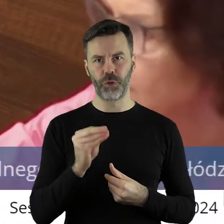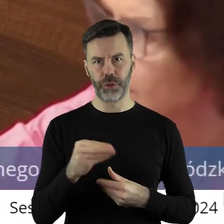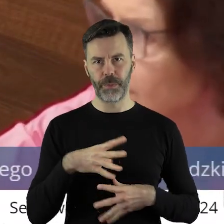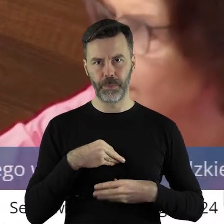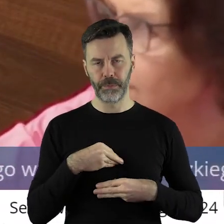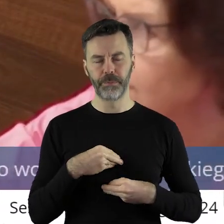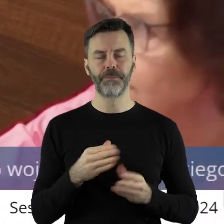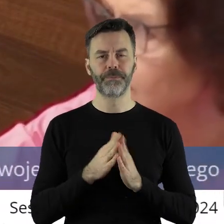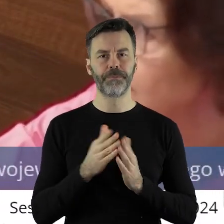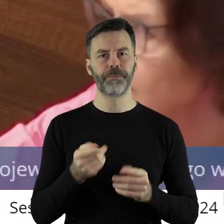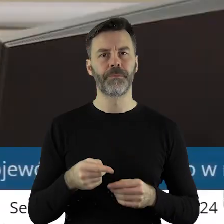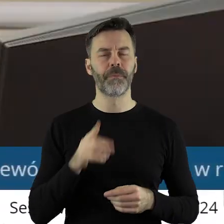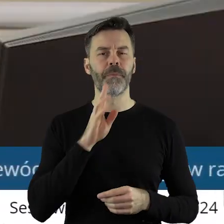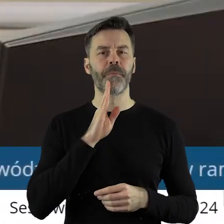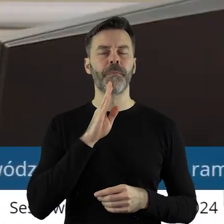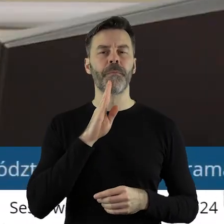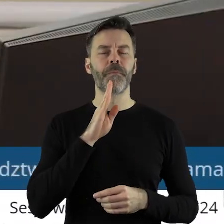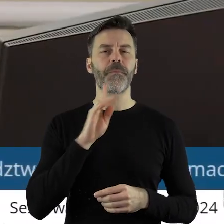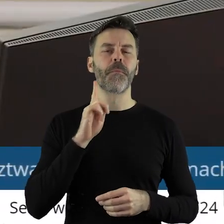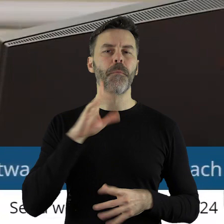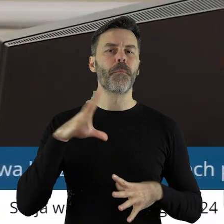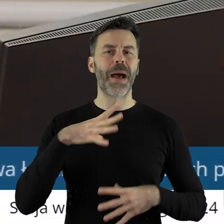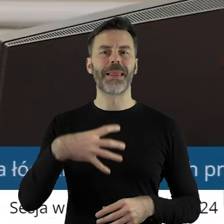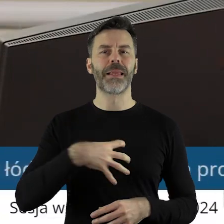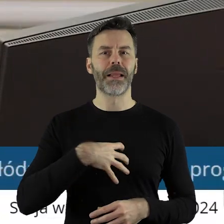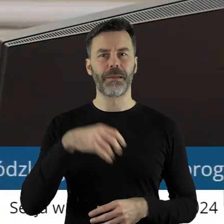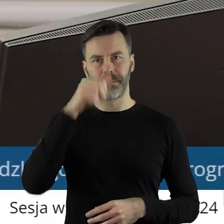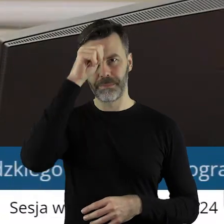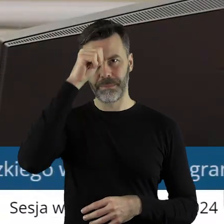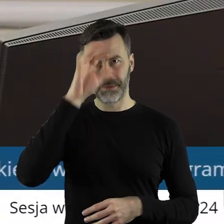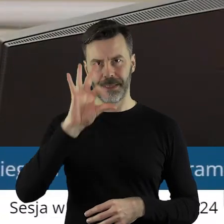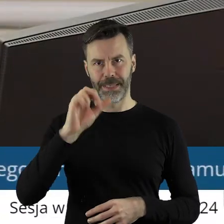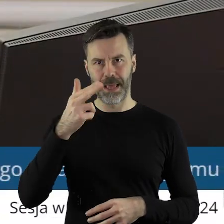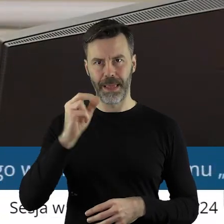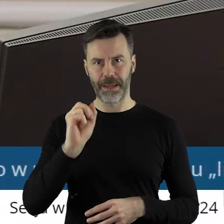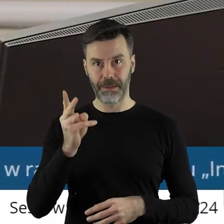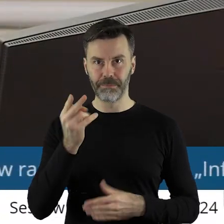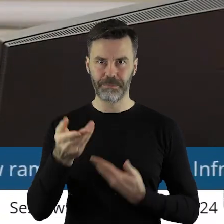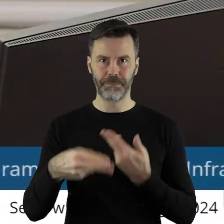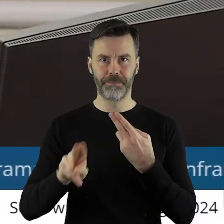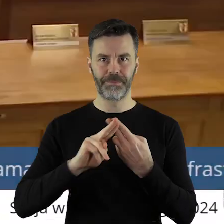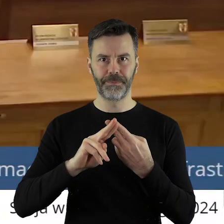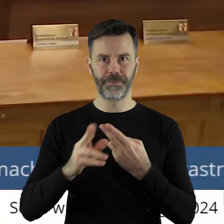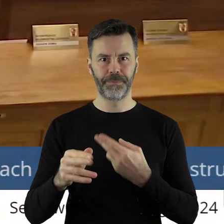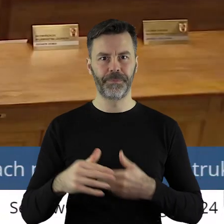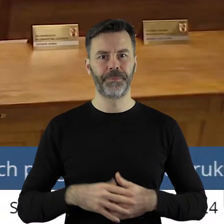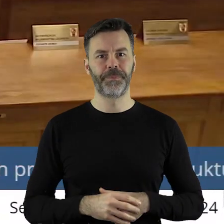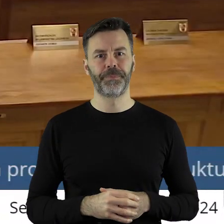Dziękuję bardzo. Proszę bardzo pan dyrektor Włodzimierz Stanek.